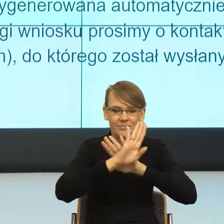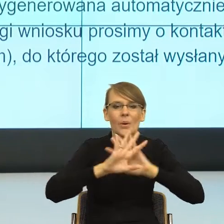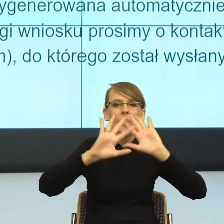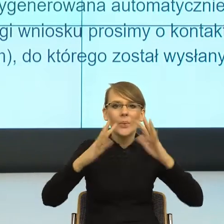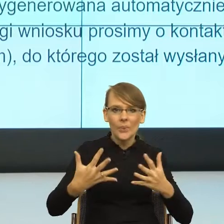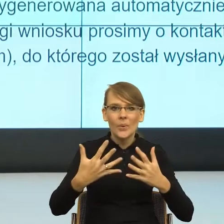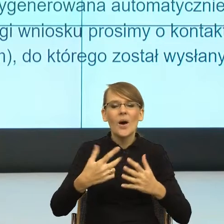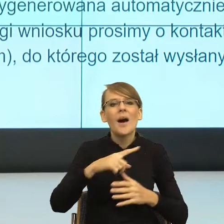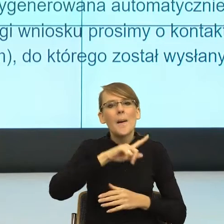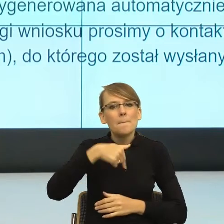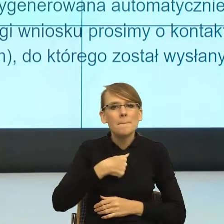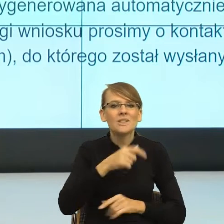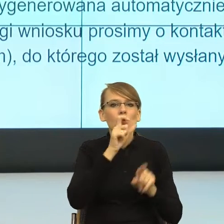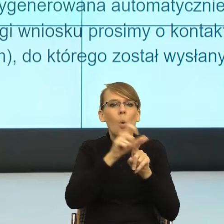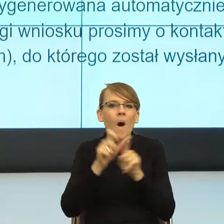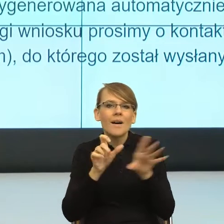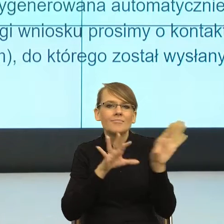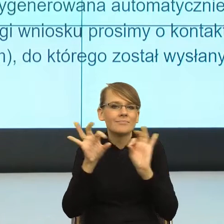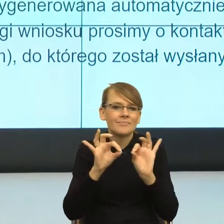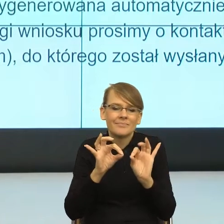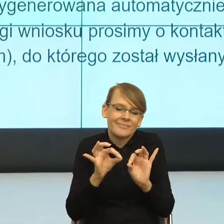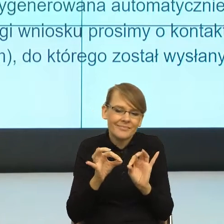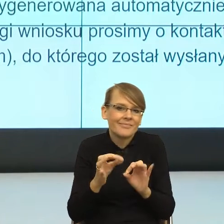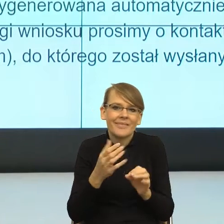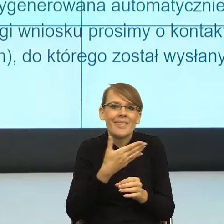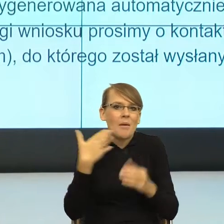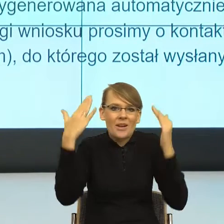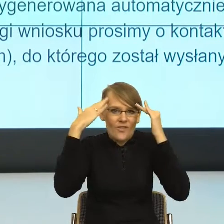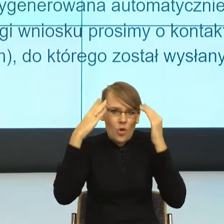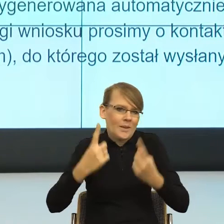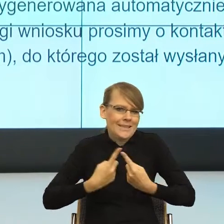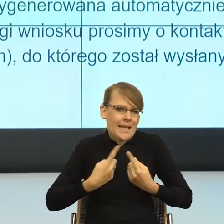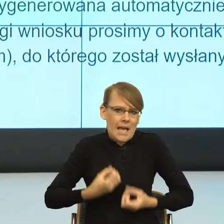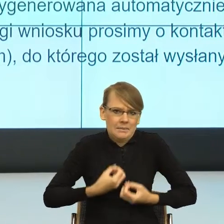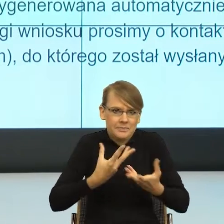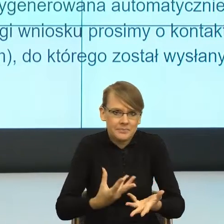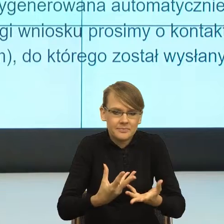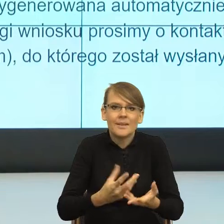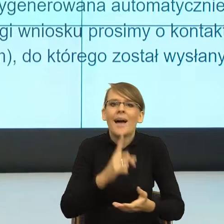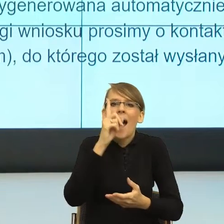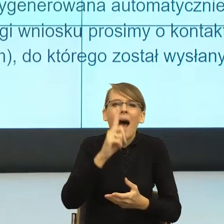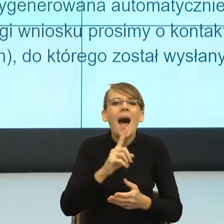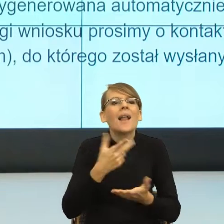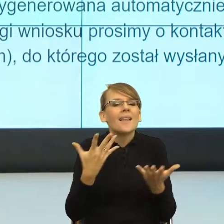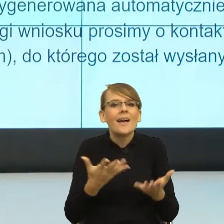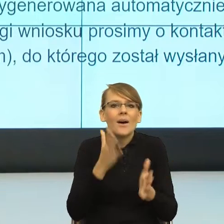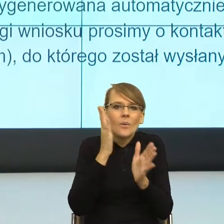intuicyjnie, oczywiście nieświadomie, ale w ten sposób, żeby powstał konkretny obraz, powstała konkretna scena zdarzeń,